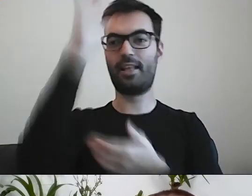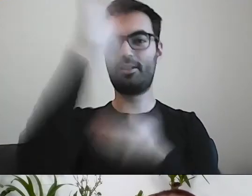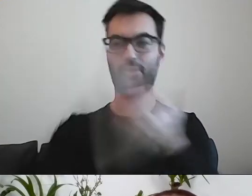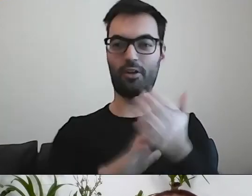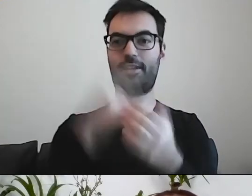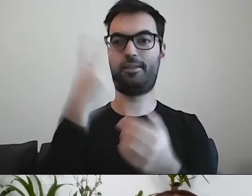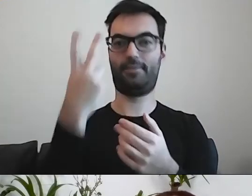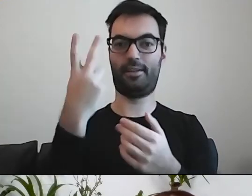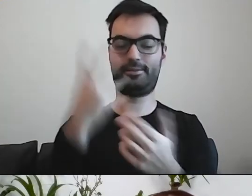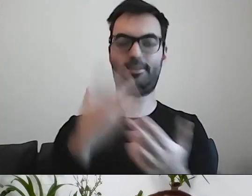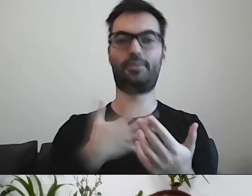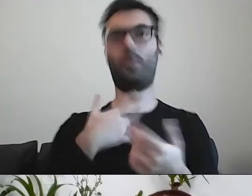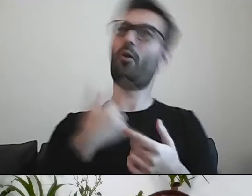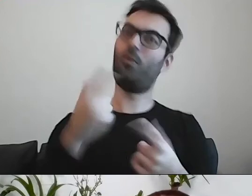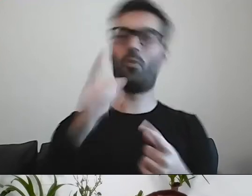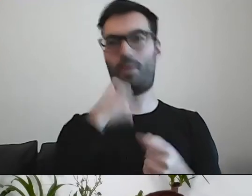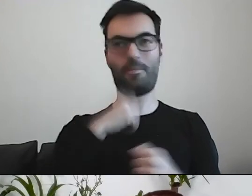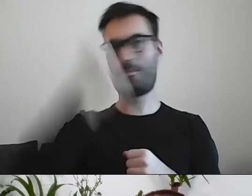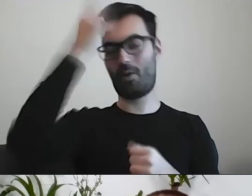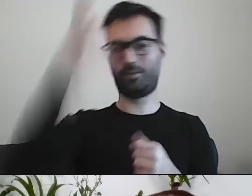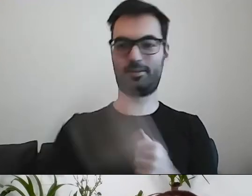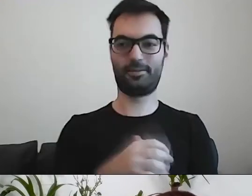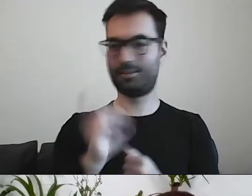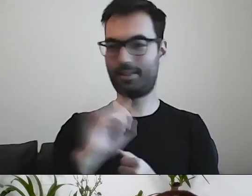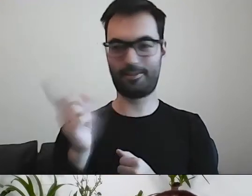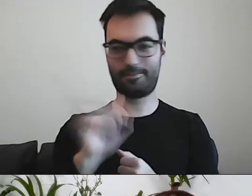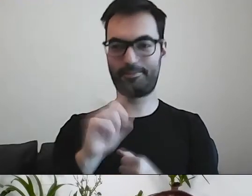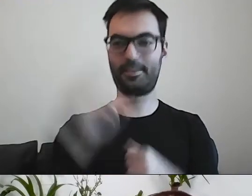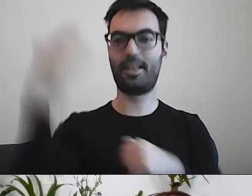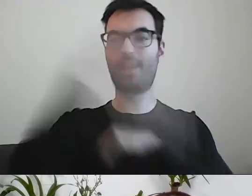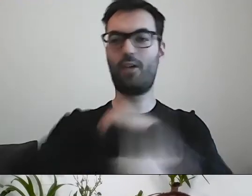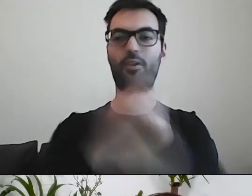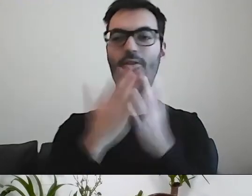i komuś się wydaje, że napisał coś mądrego. Na zakończenie jedna myśl.